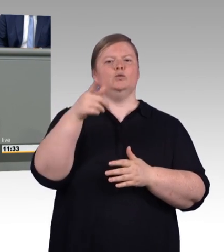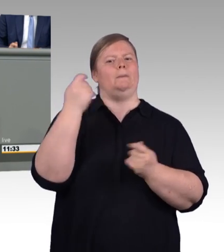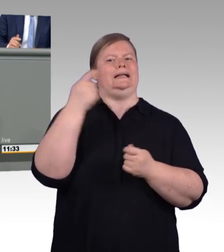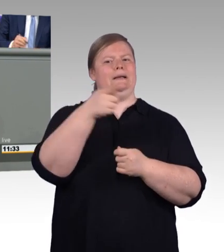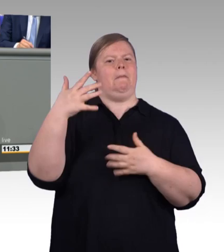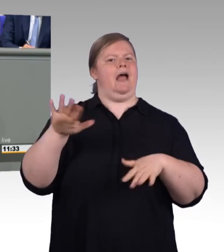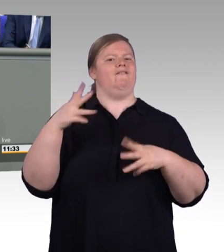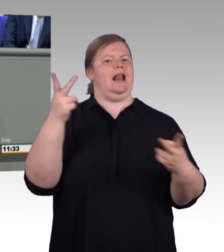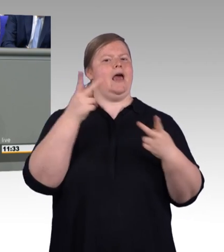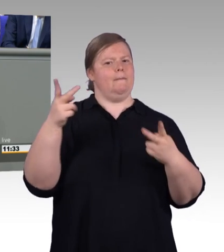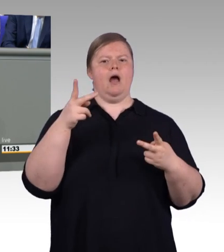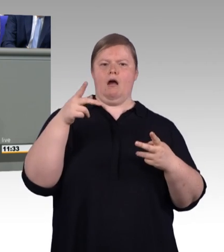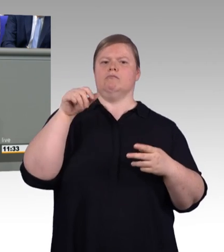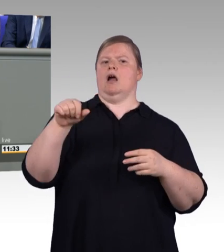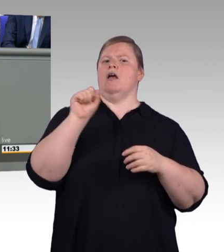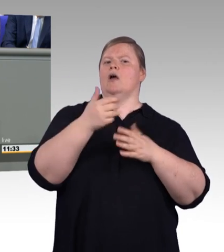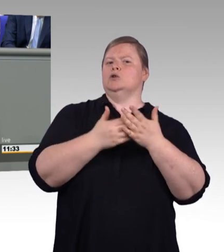einen wichtigen Beitrag für die Fachkräftesicherung.